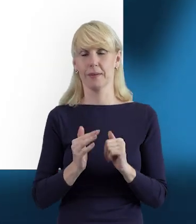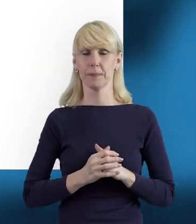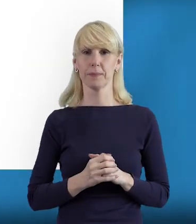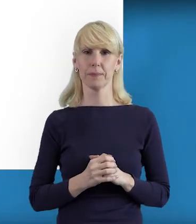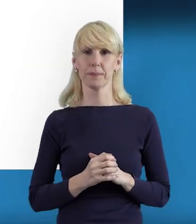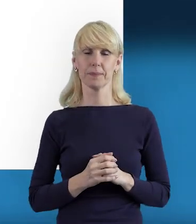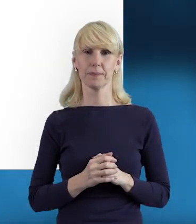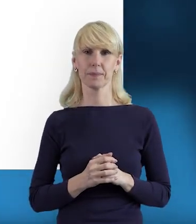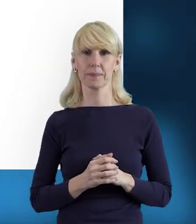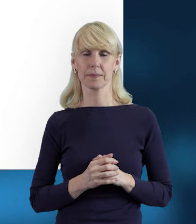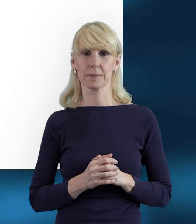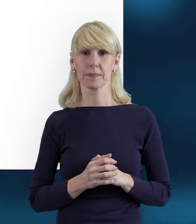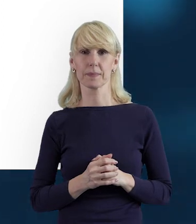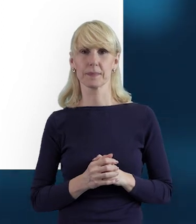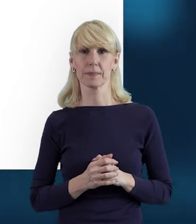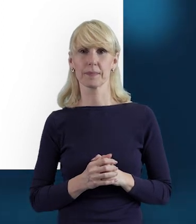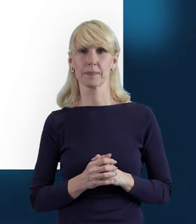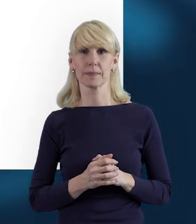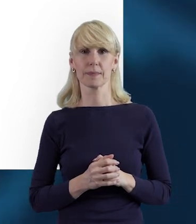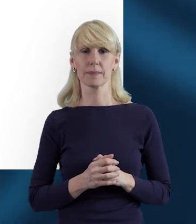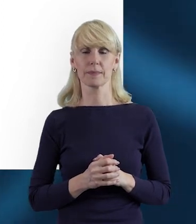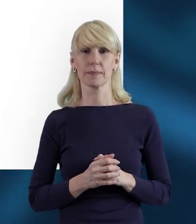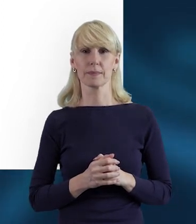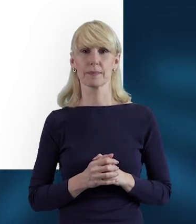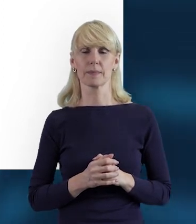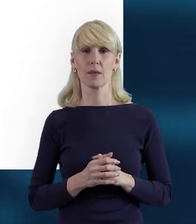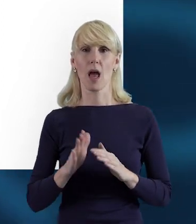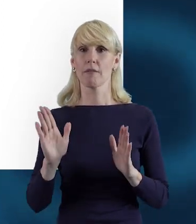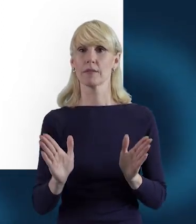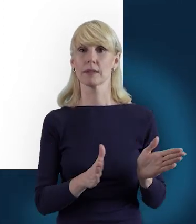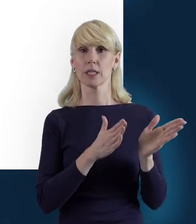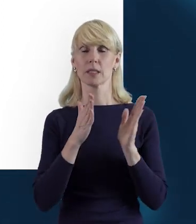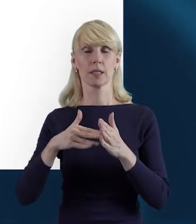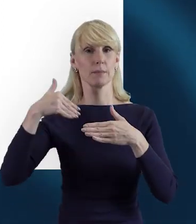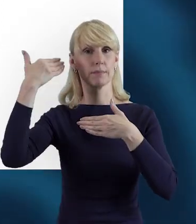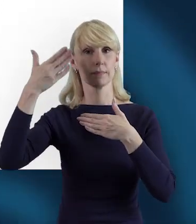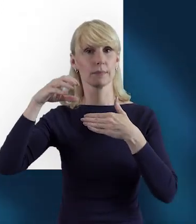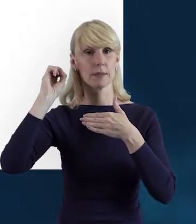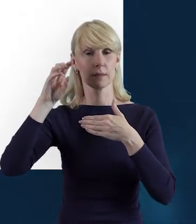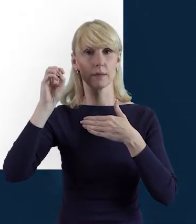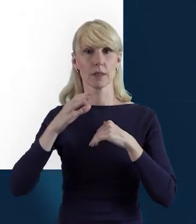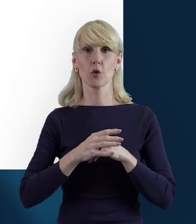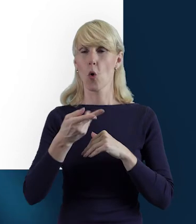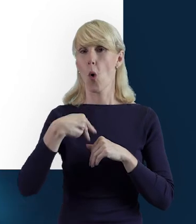W kolejnym slajdzie przypomnę Państwu, że przesyłanie do Instytucji Pośredniczącej